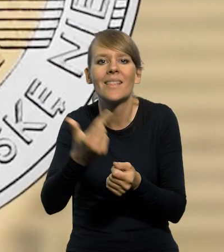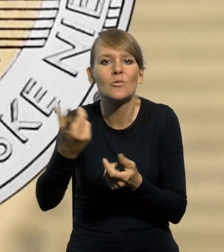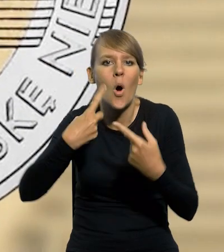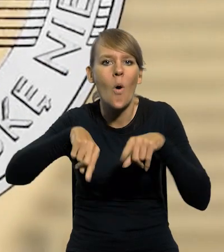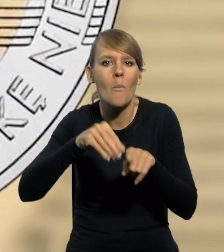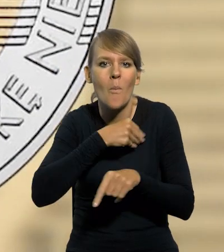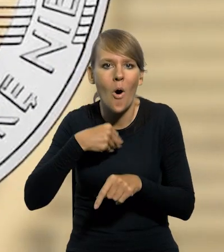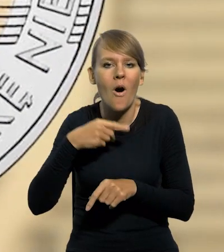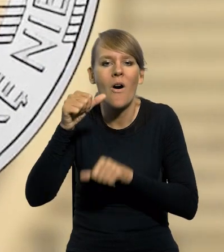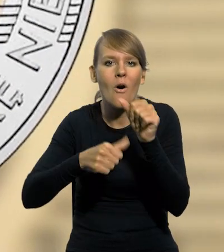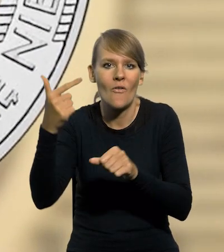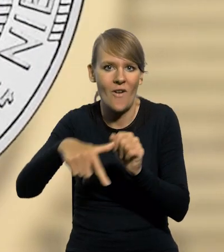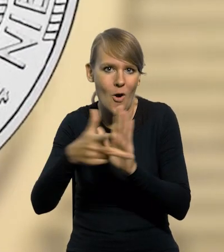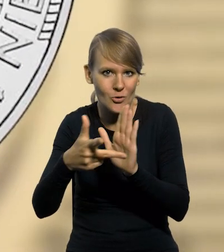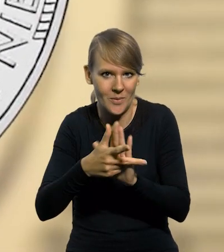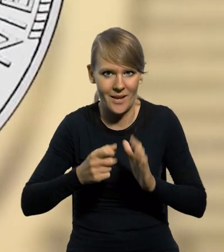według stanu na 2018 rok.